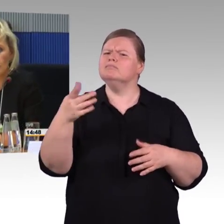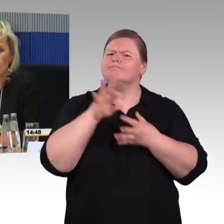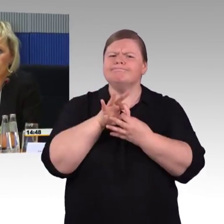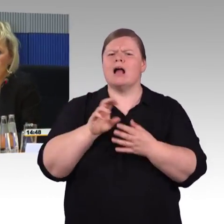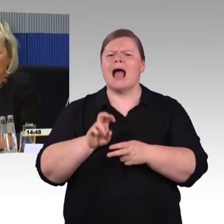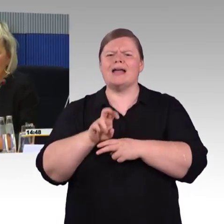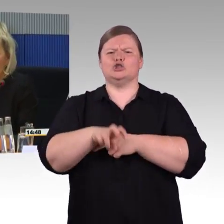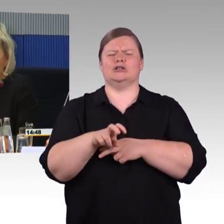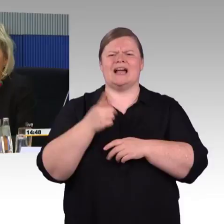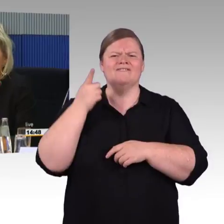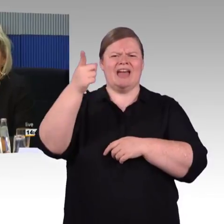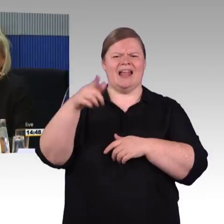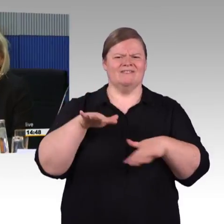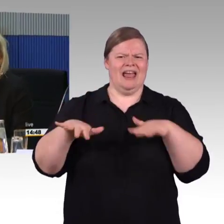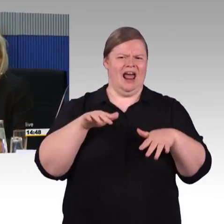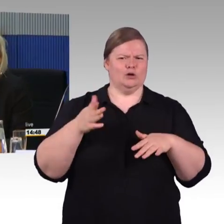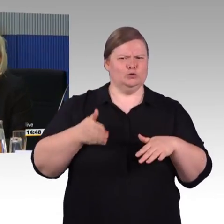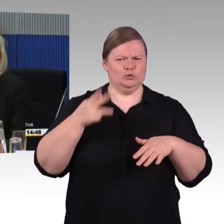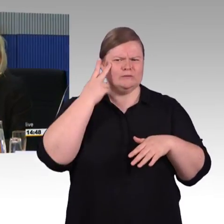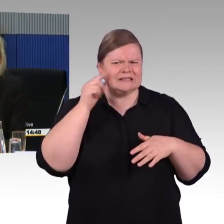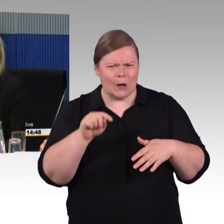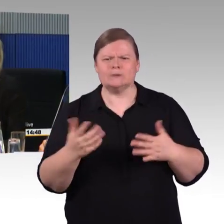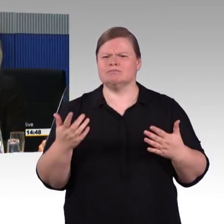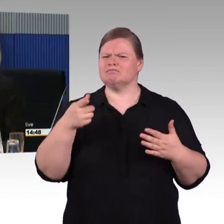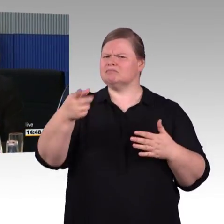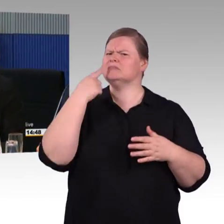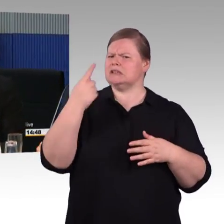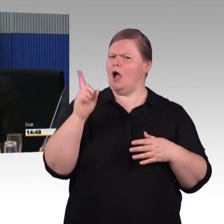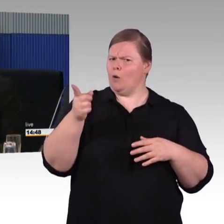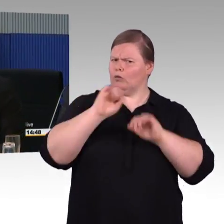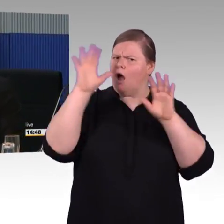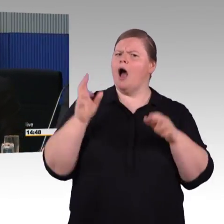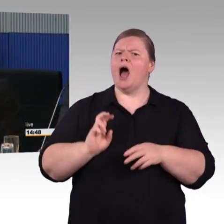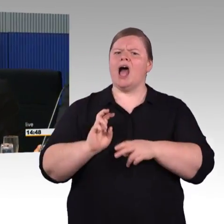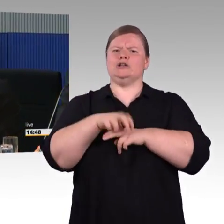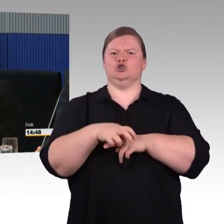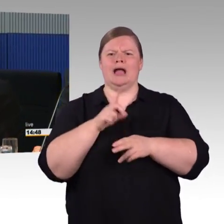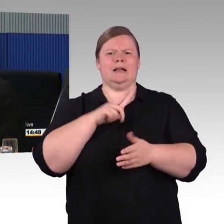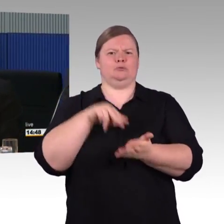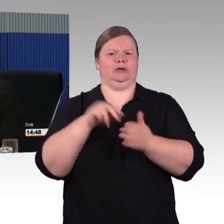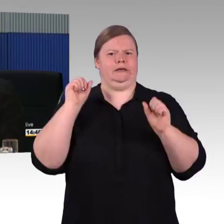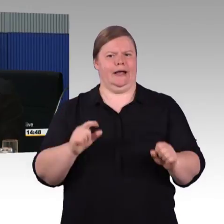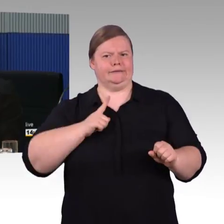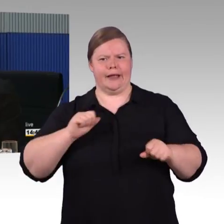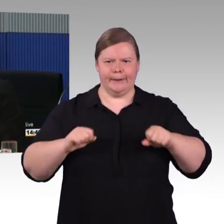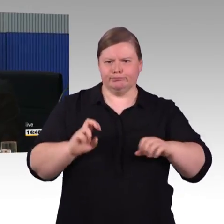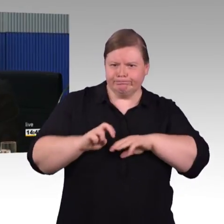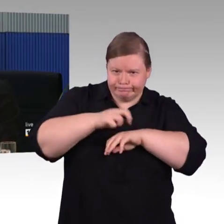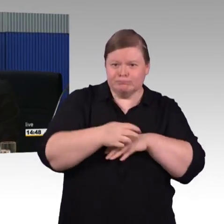Im Behindertengleichstellungsgesetz steht ja auch drin, dass Betroffene angehört werden. Wir haben die Arbeitsgruppe von Anfang an mit eingebunden,